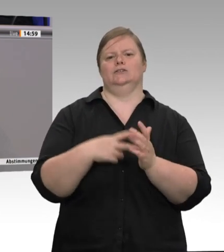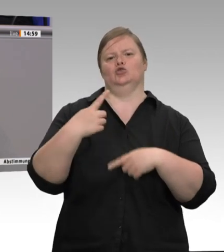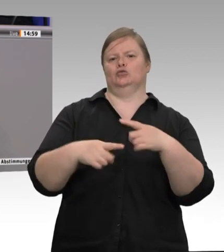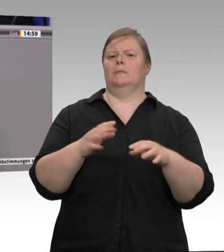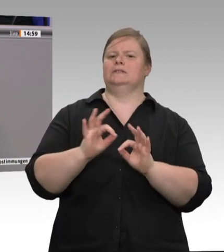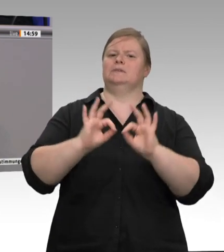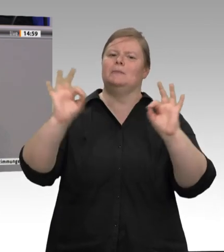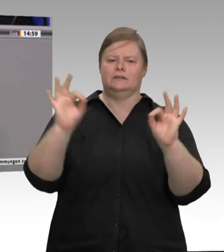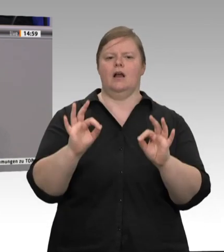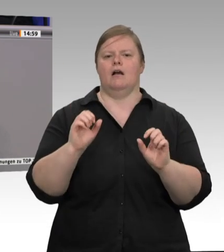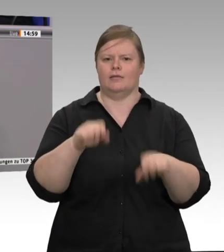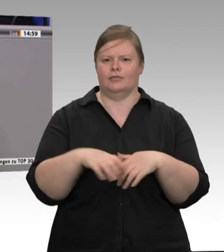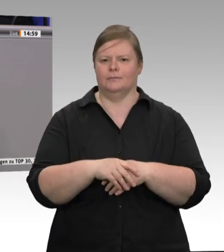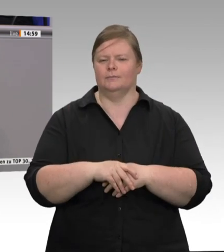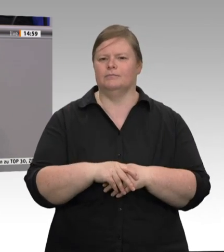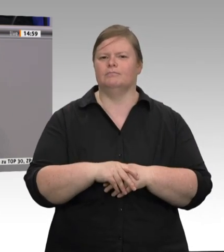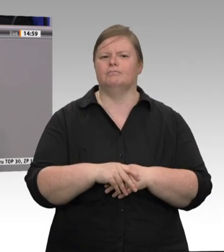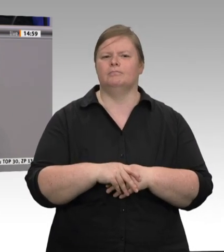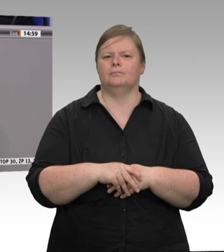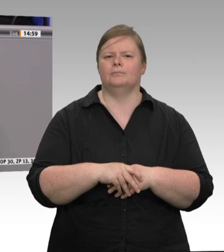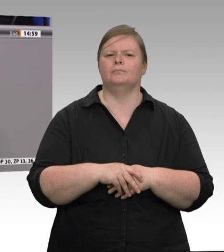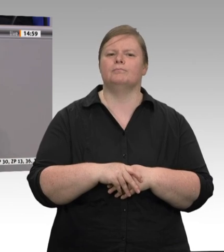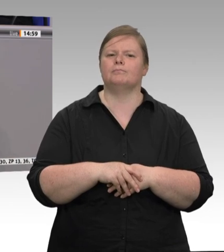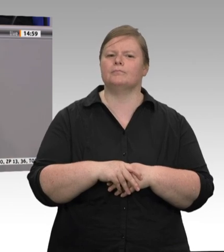Arbeitnehmer. Das ist meines Erachtens sehr wichtig. Kollege Straubinger, gestatten